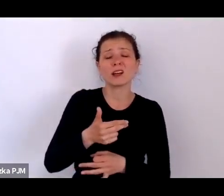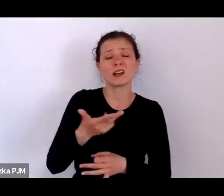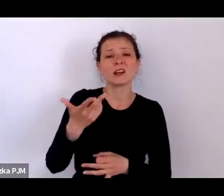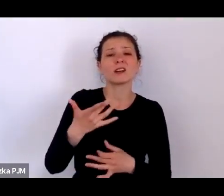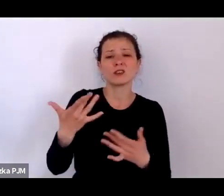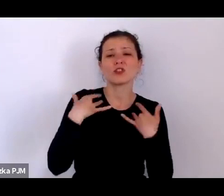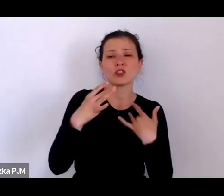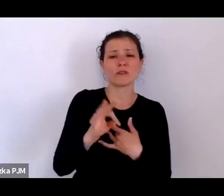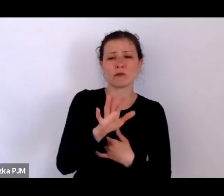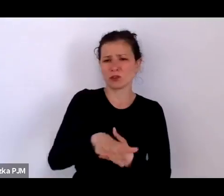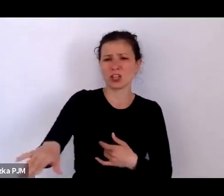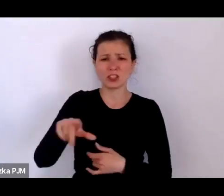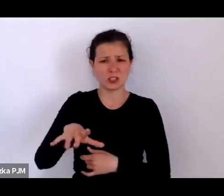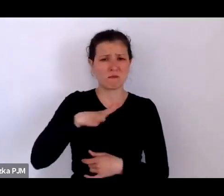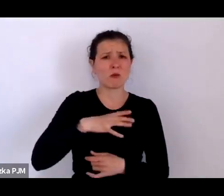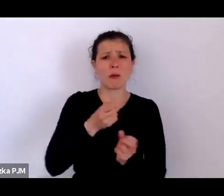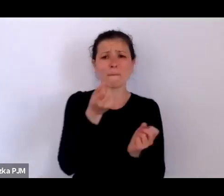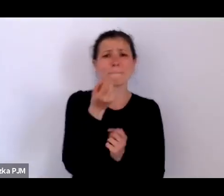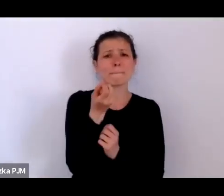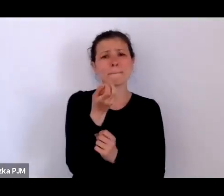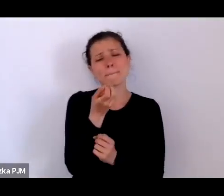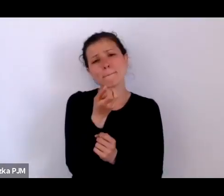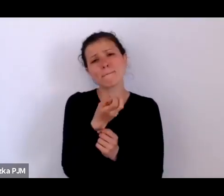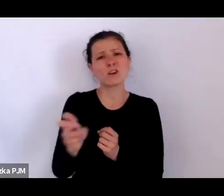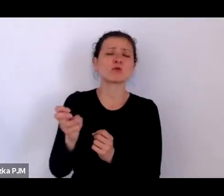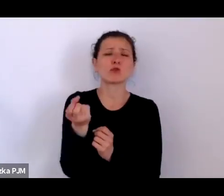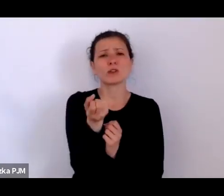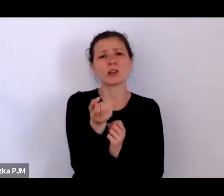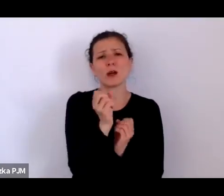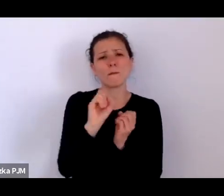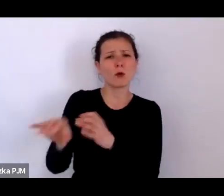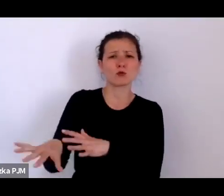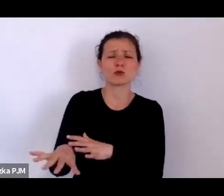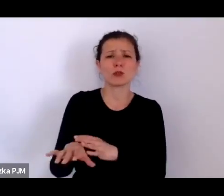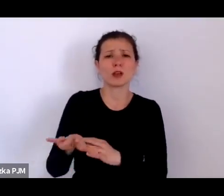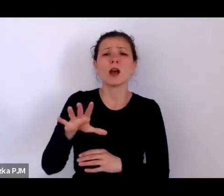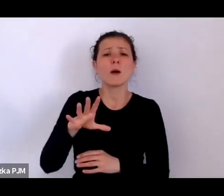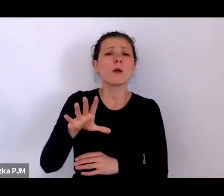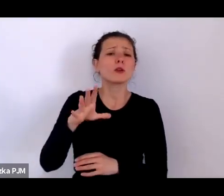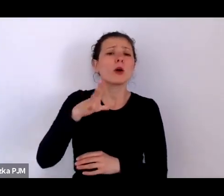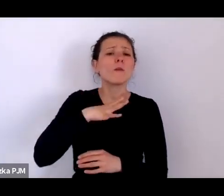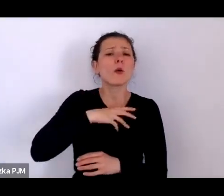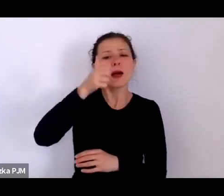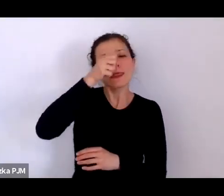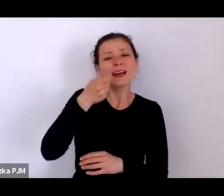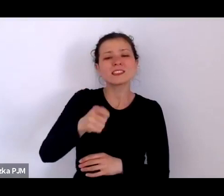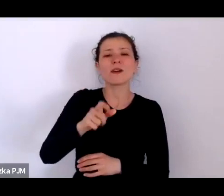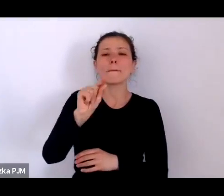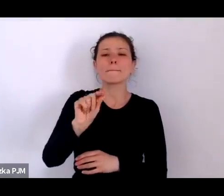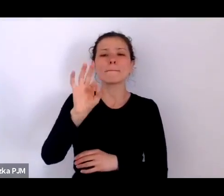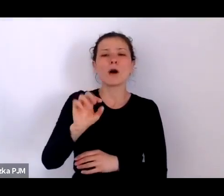bo one były nazywane w międzywojniu podrzutkami. Wszyscy mówili podrzutki – to była normalna kategoria.